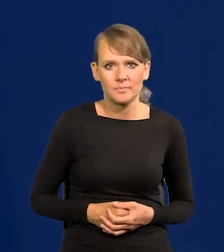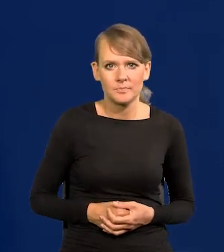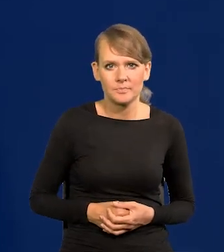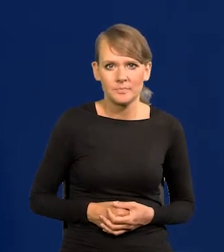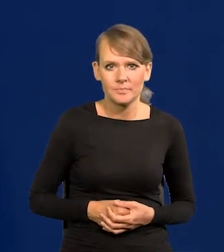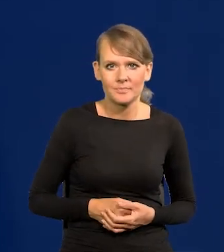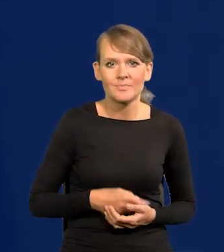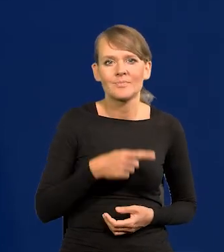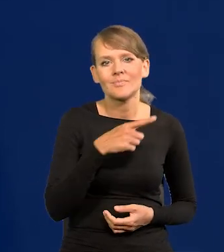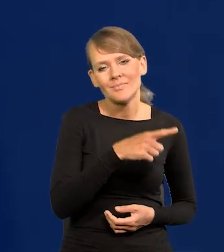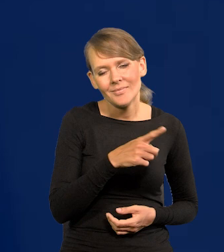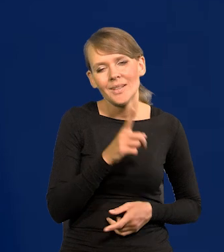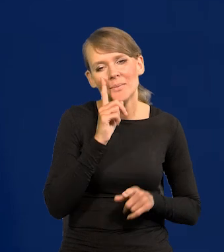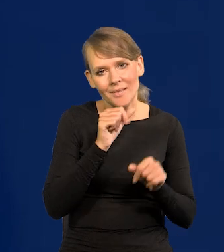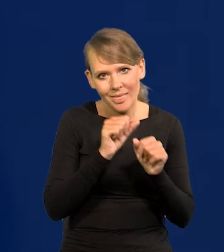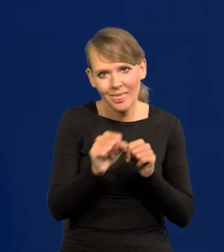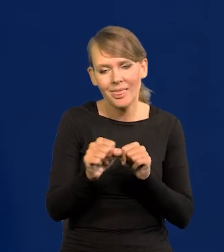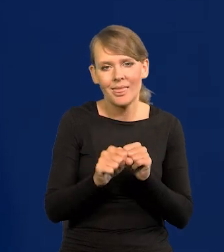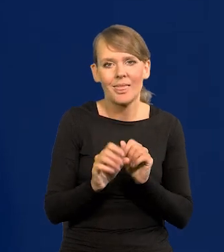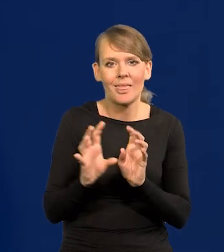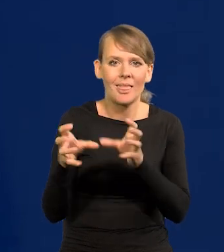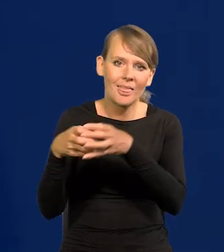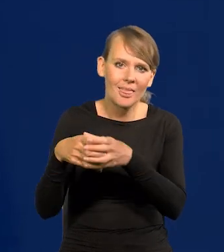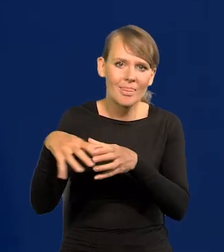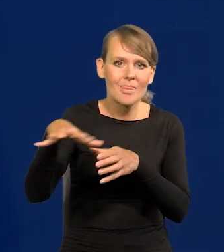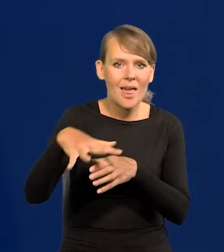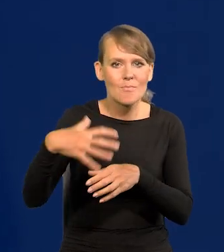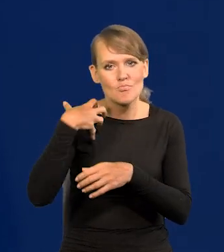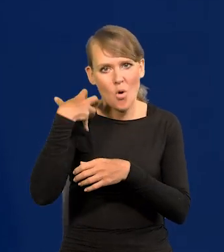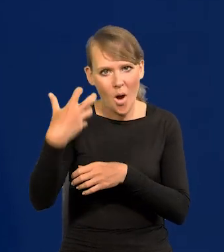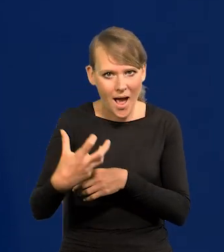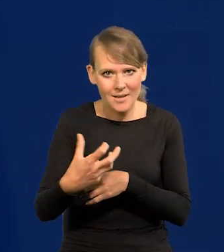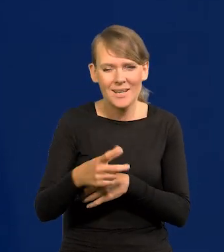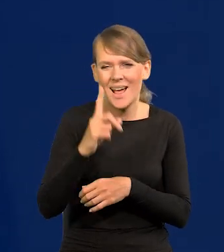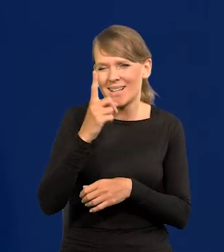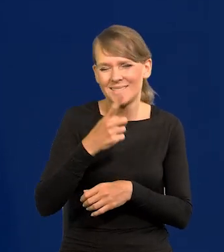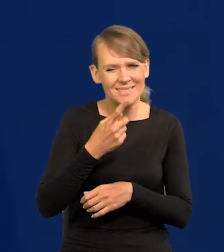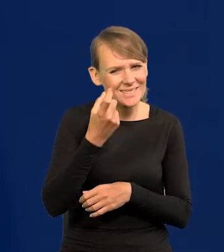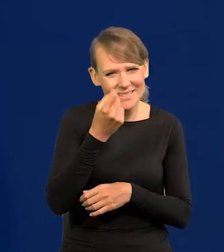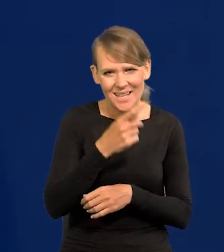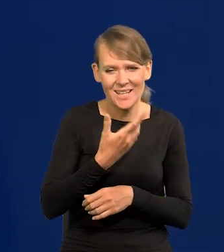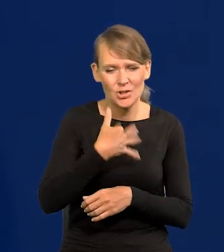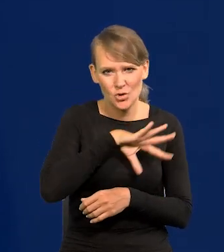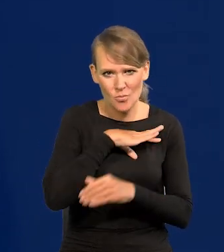Tam są enklawy co prawda takie bogate, których nie dościgniemy, ale zaraz przegramy Hiszpanię dosłownie,